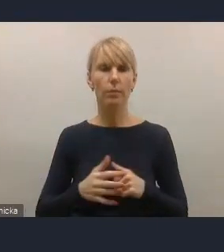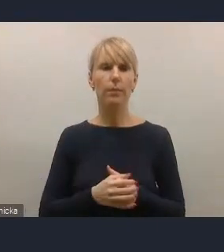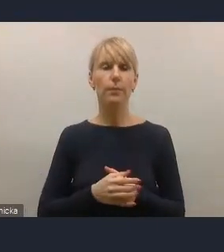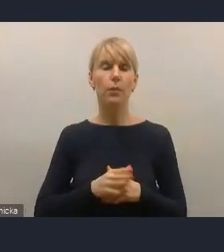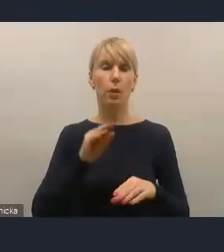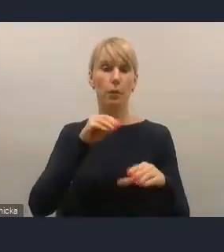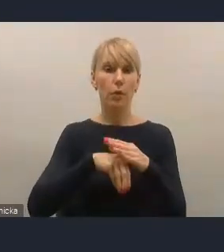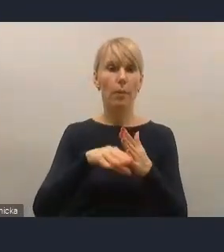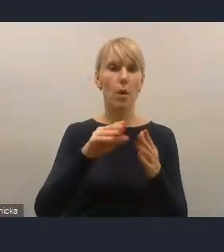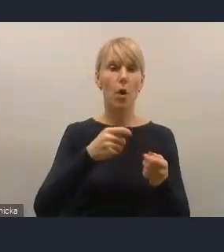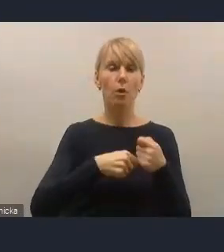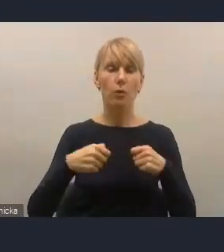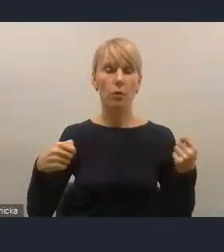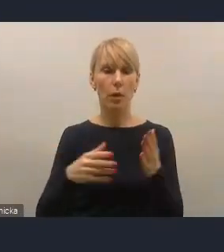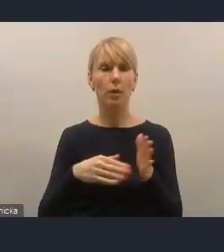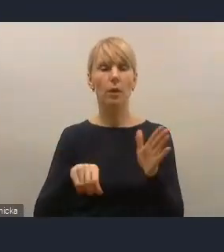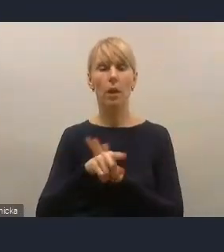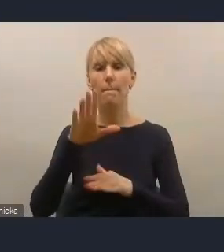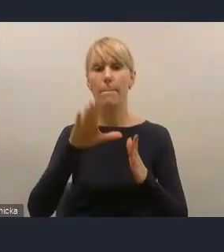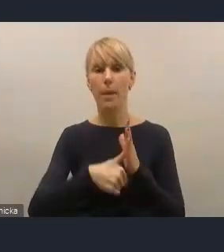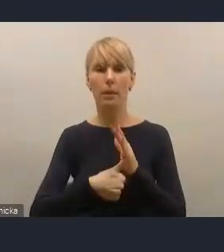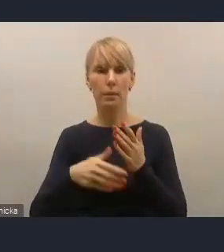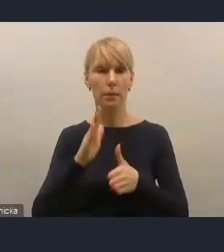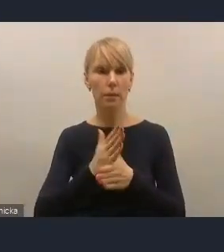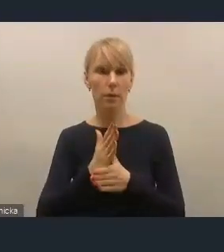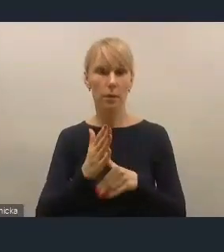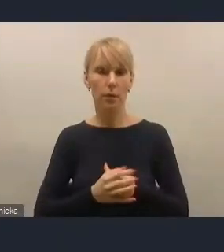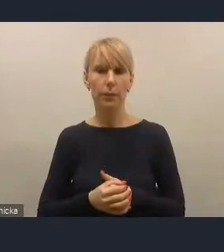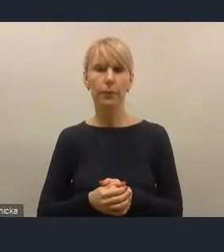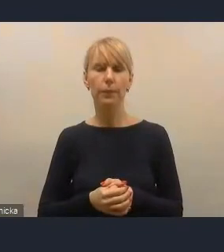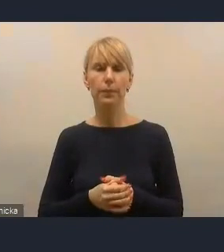czy też o większe takie akcentowanie, to przyznam szczerze,